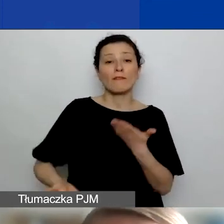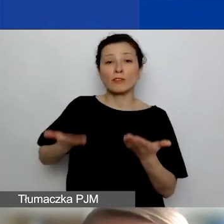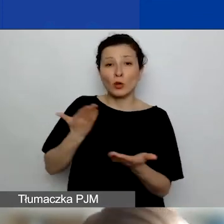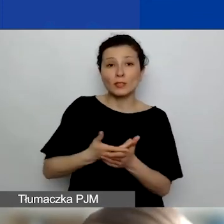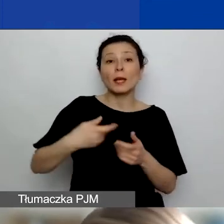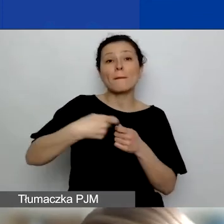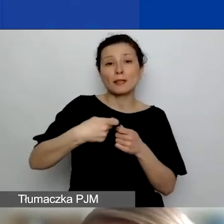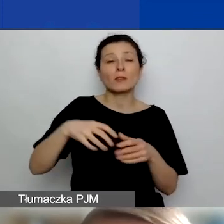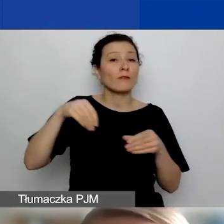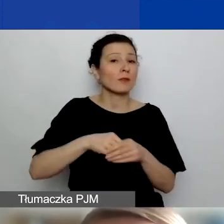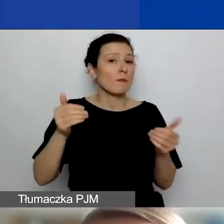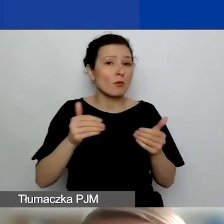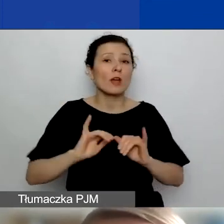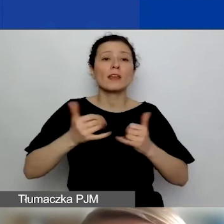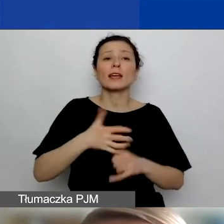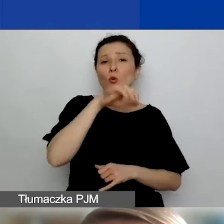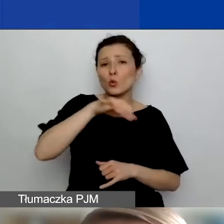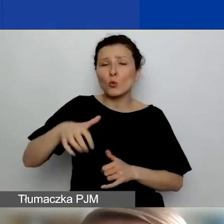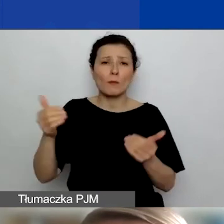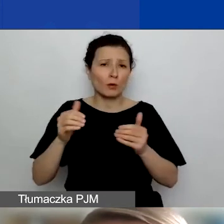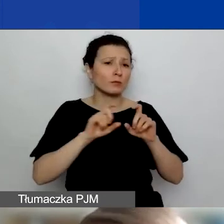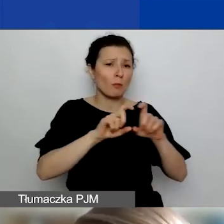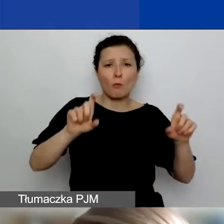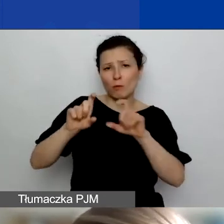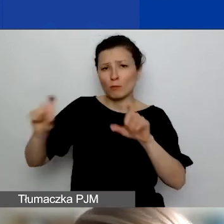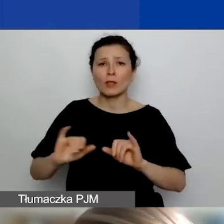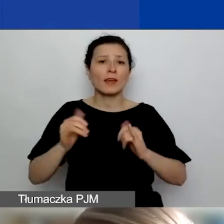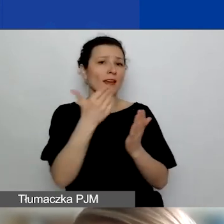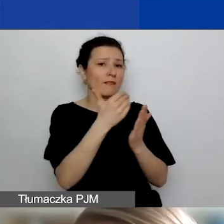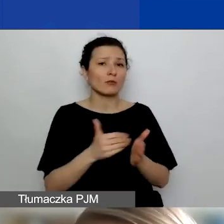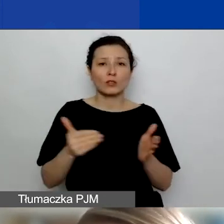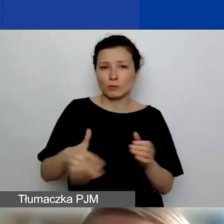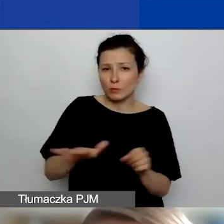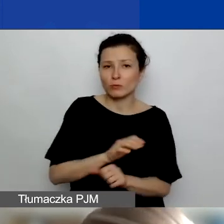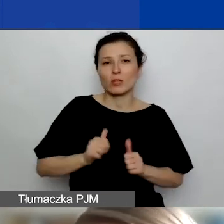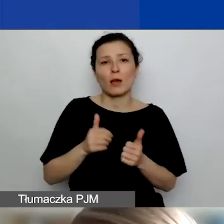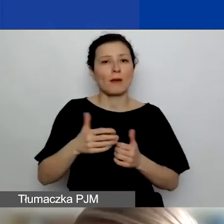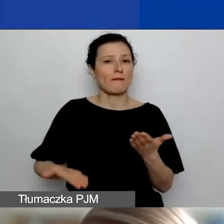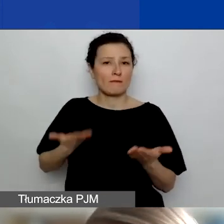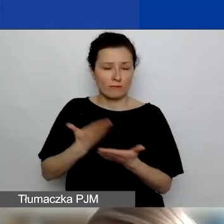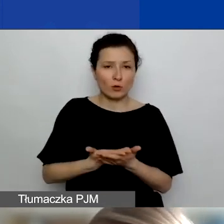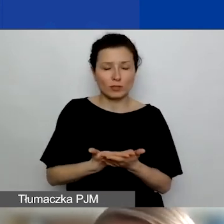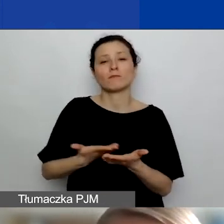jakie to mogą być podmioty, jakie warunki trzeba spełnić, żeby taki wniosek złożyć jako wniosek partnerski.